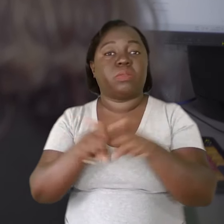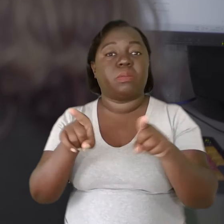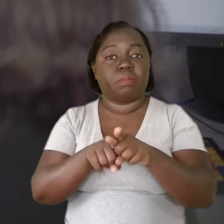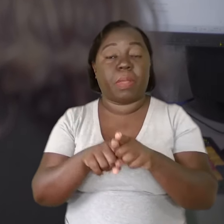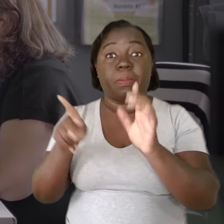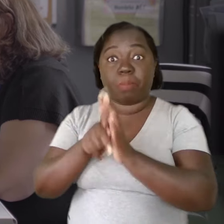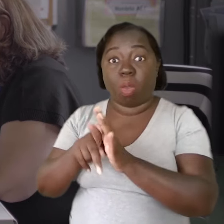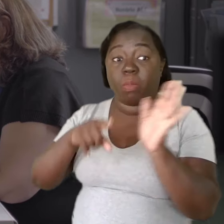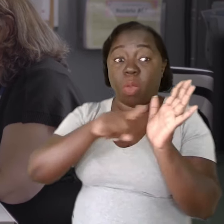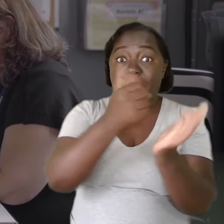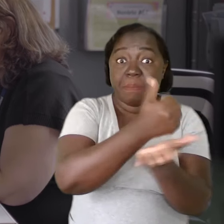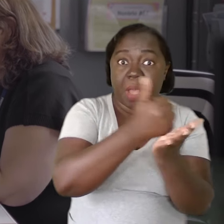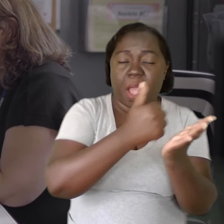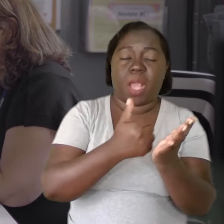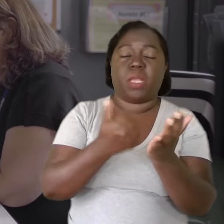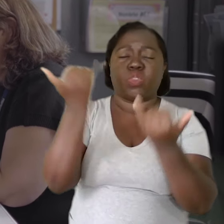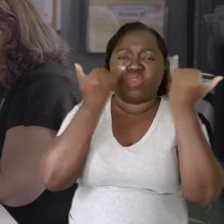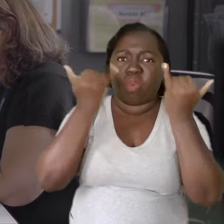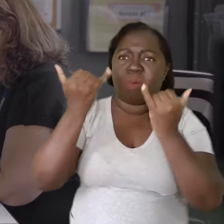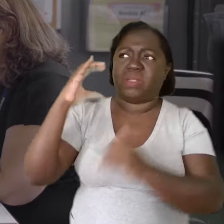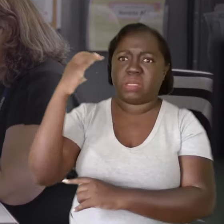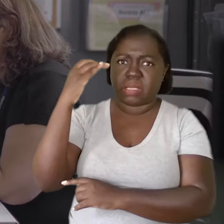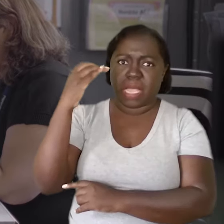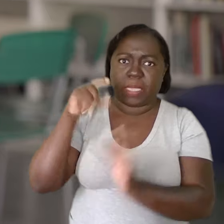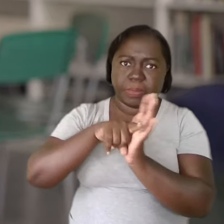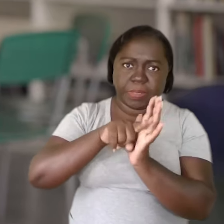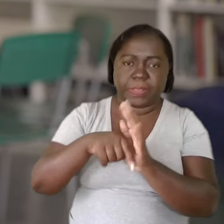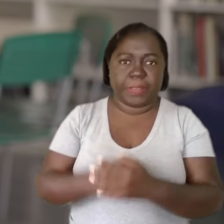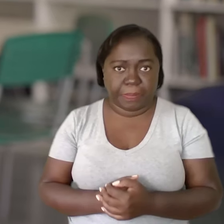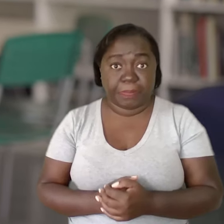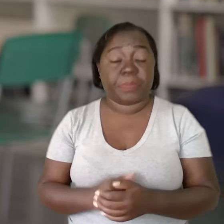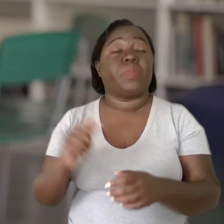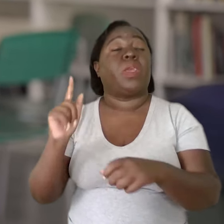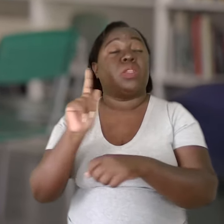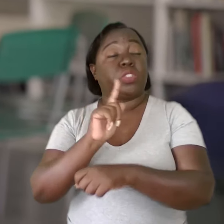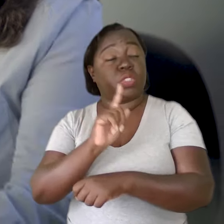venham de uma fonte de embasamento científico forte. A gestão precisa entender.